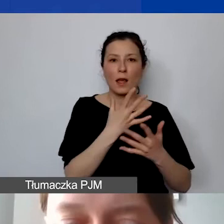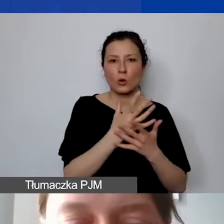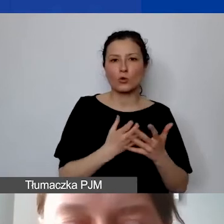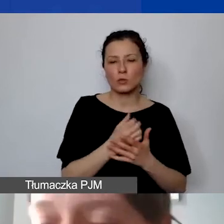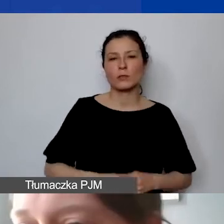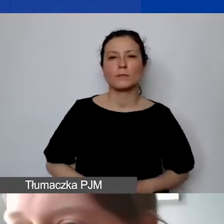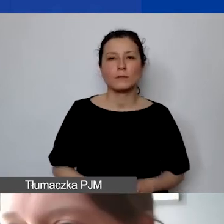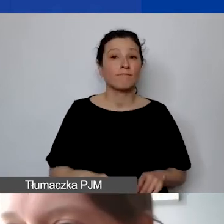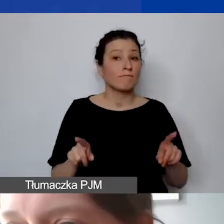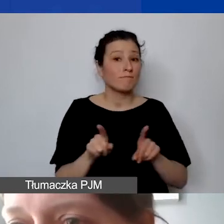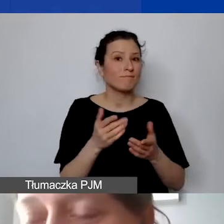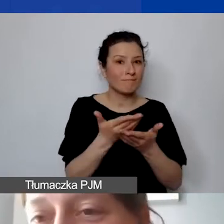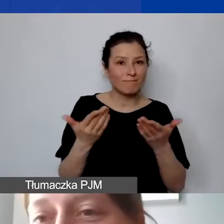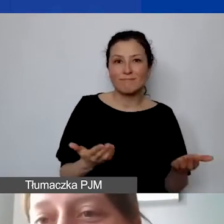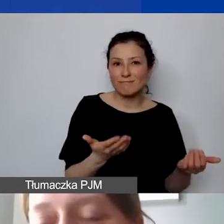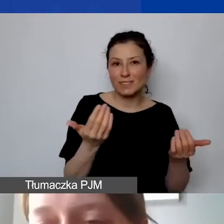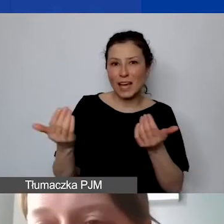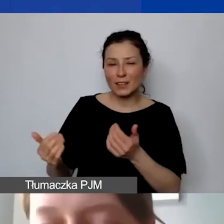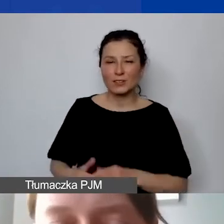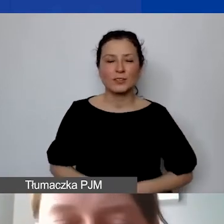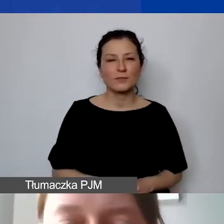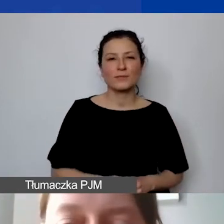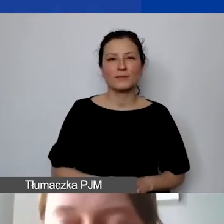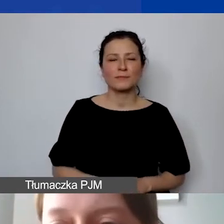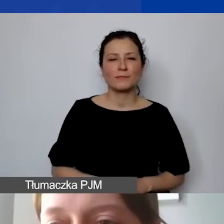i żeby państwa zachęcić do ściągnięcia tej tabeli z naszej strony.